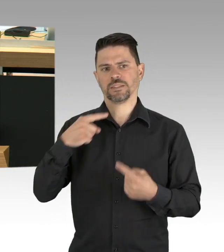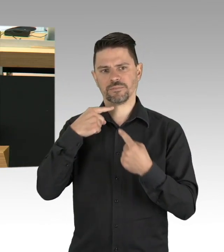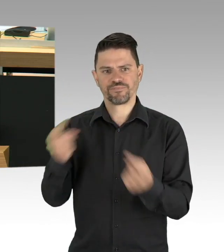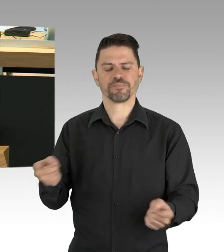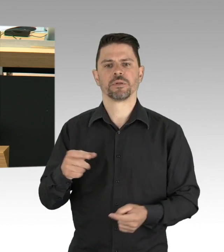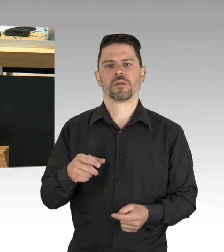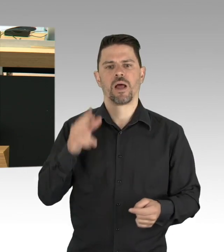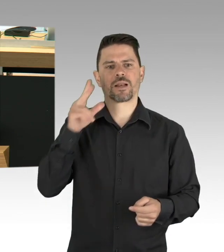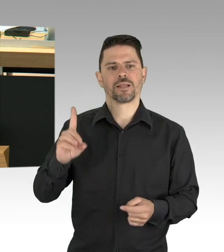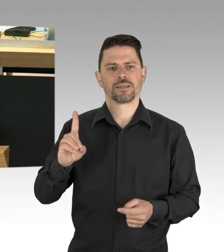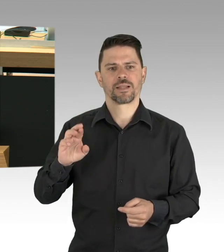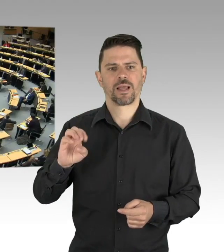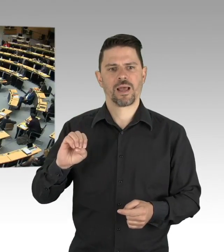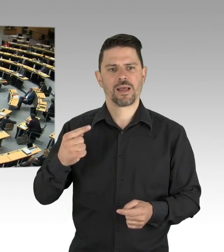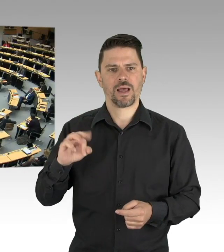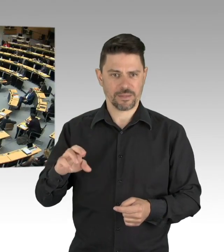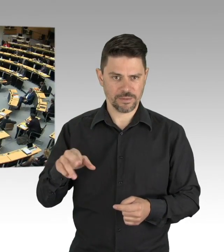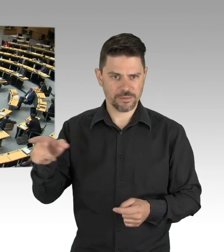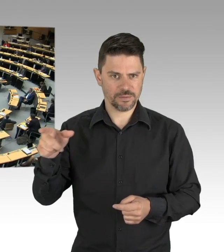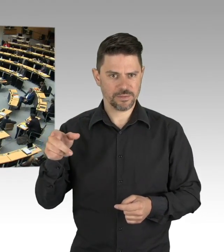Herr Heinemann, Sie machen sich doch gerade wieder lächerlich,